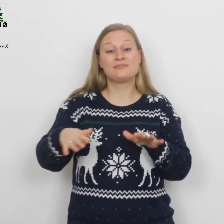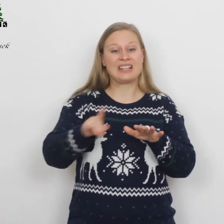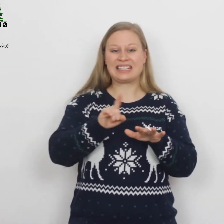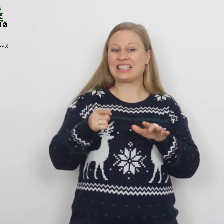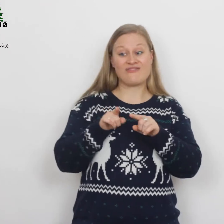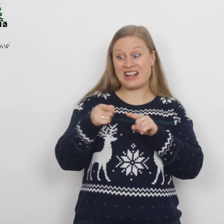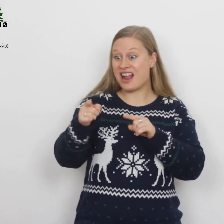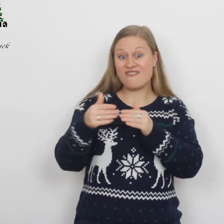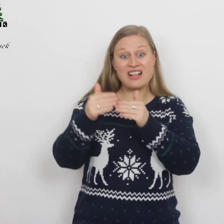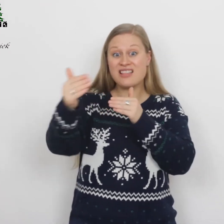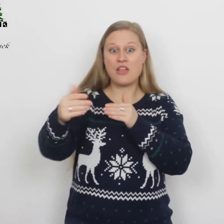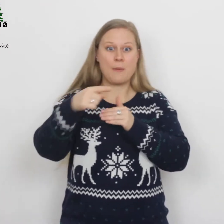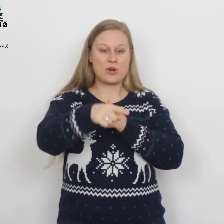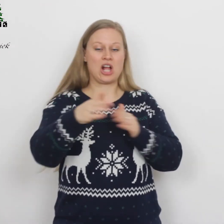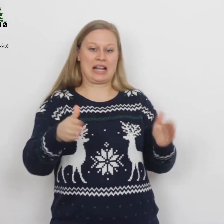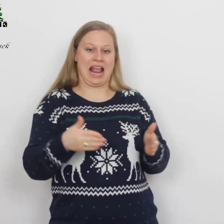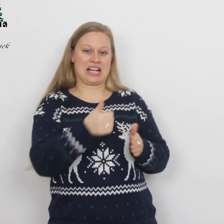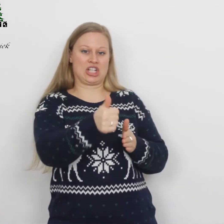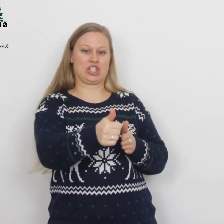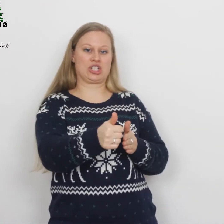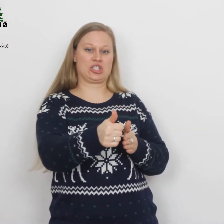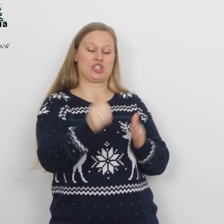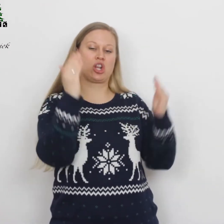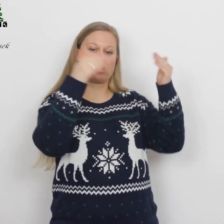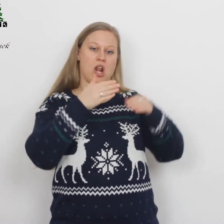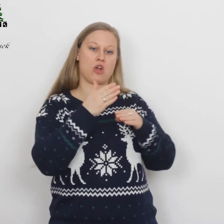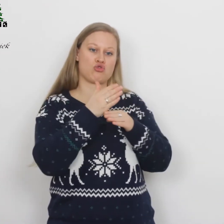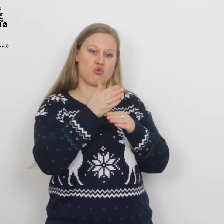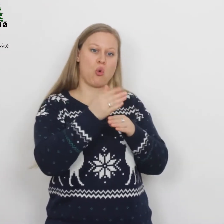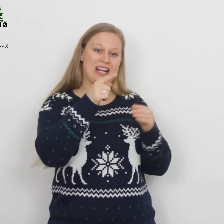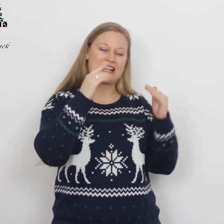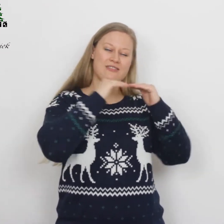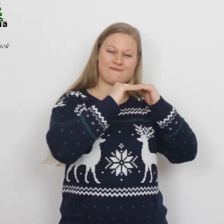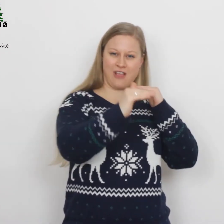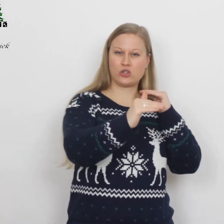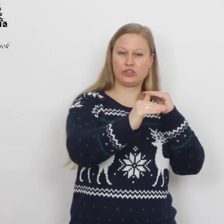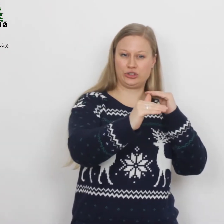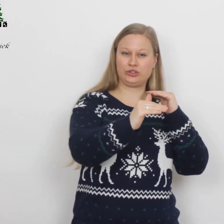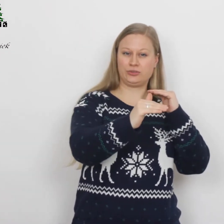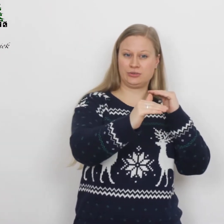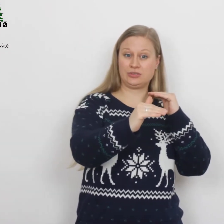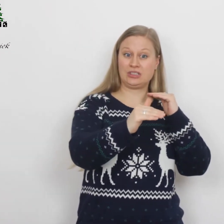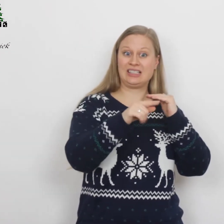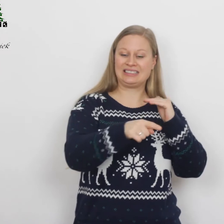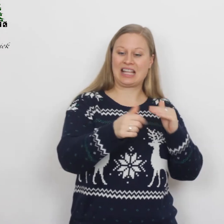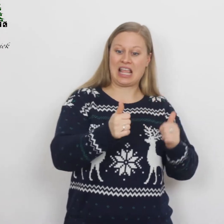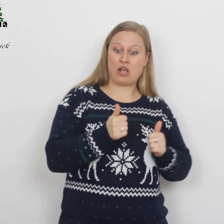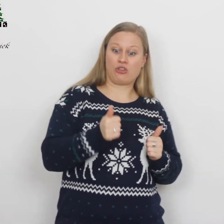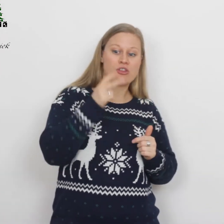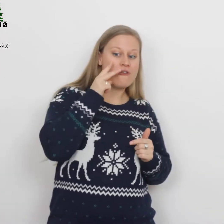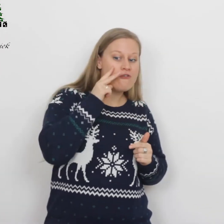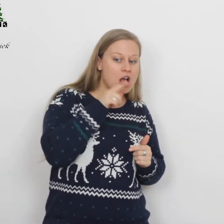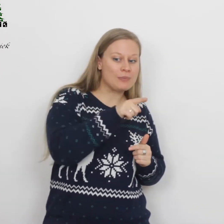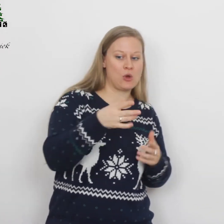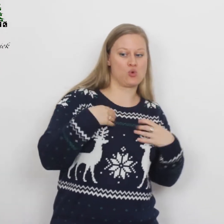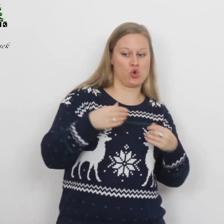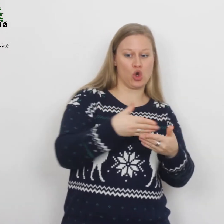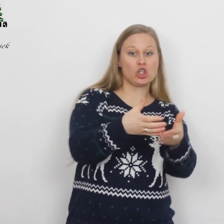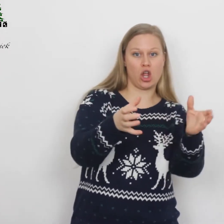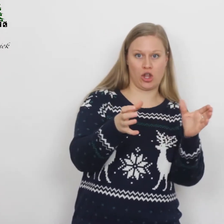Niet ver daar vandaan brachten de herders de nacht door in het veld. Ze hielden de wacht bij hun kudde.